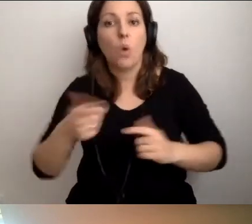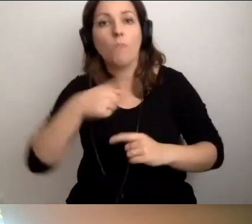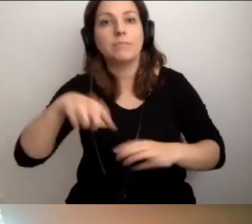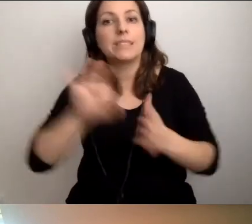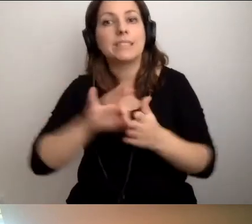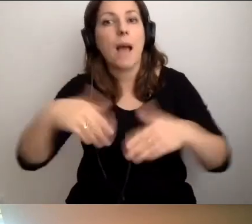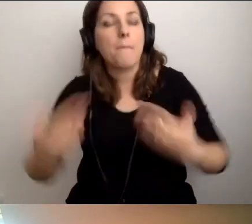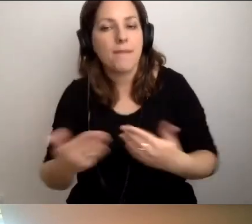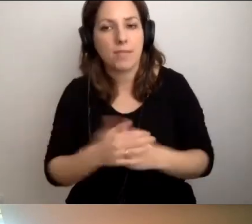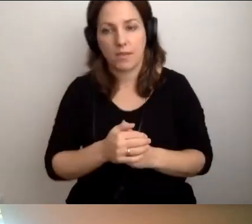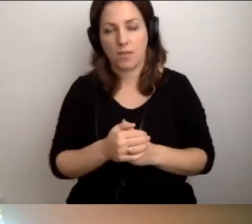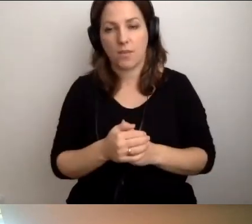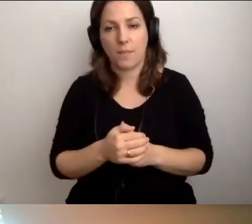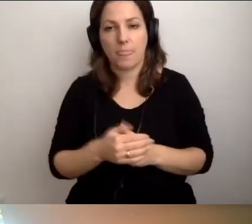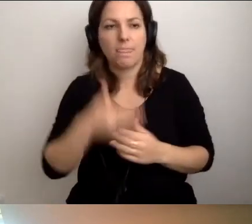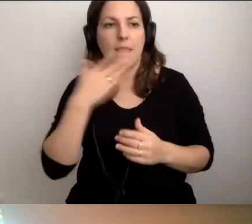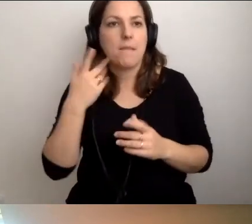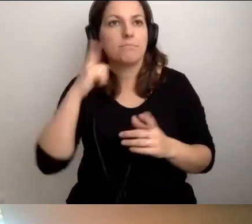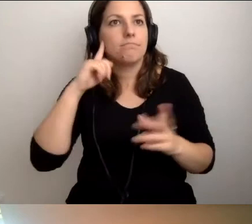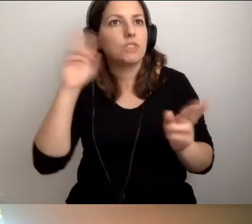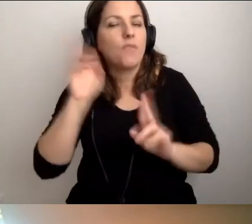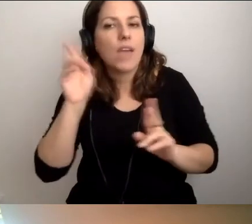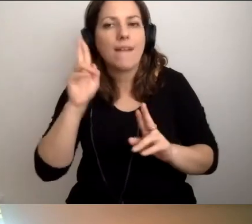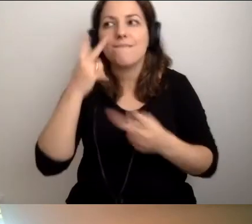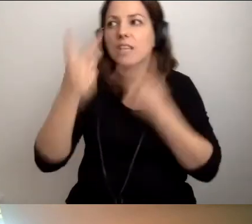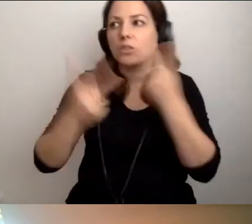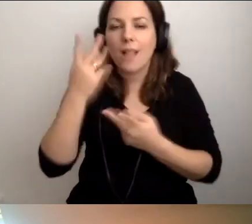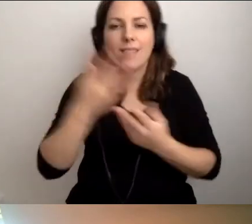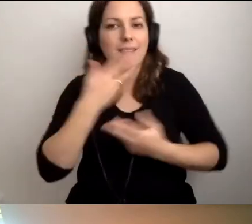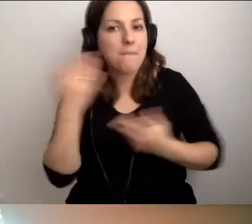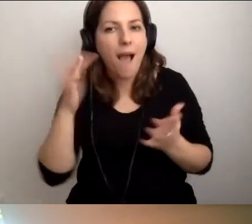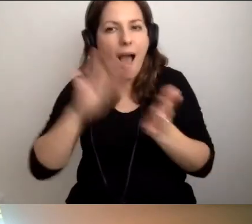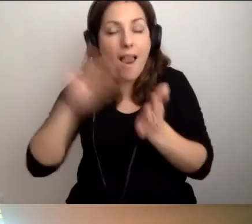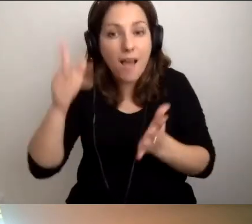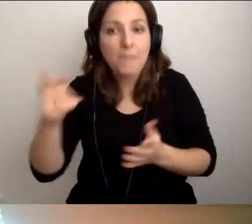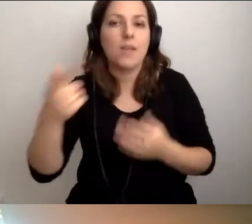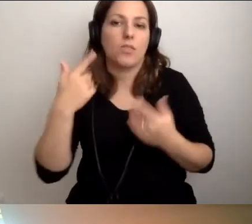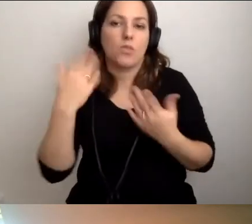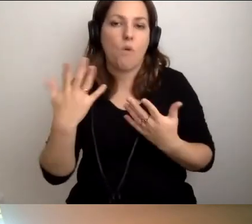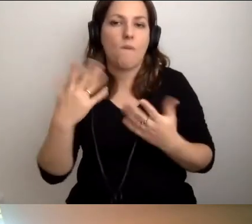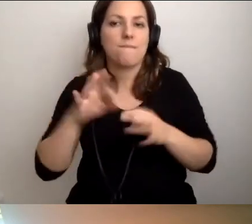Nie mamy alarmu i dźwiękowego, i wizualnego. To wprowadzamy zasadę -